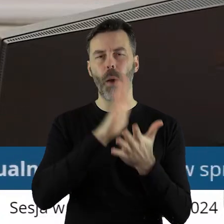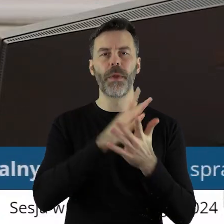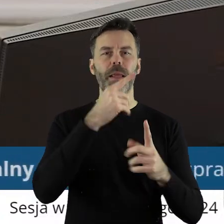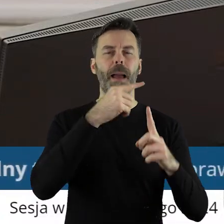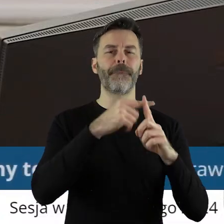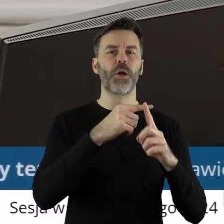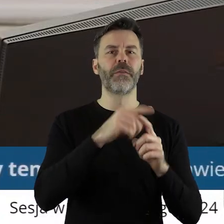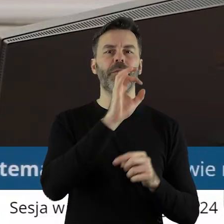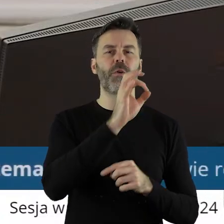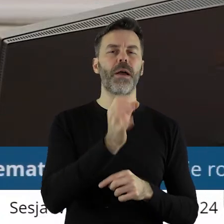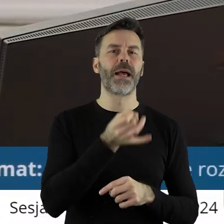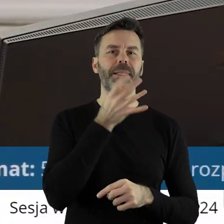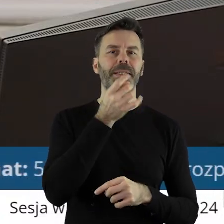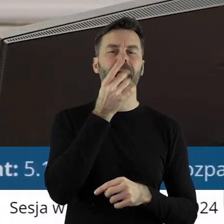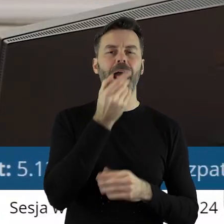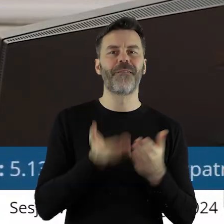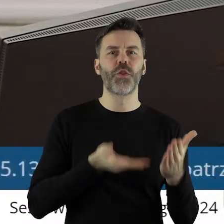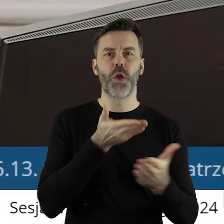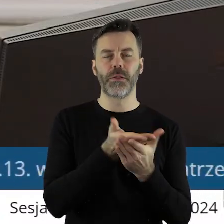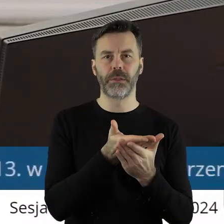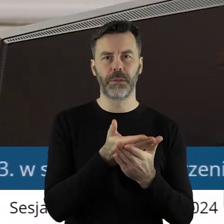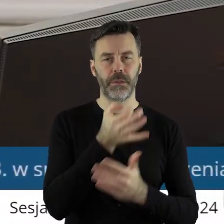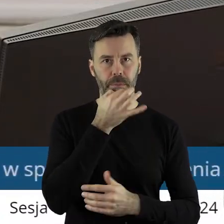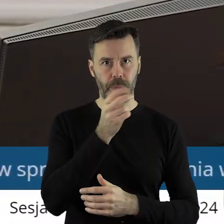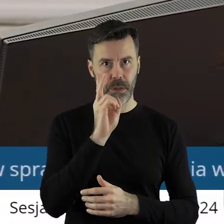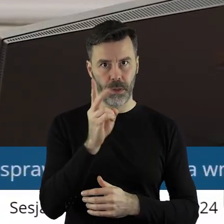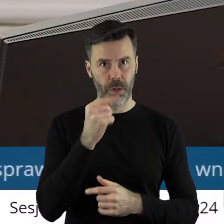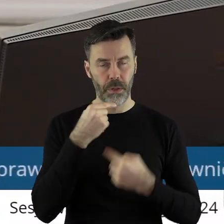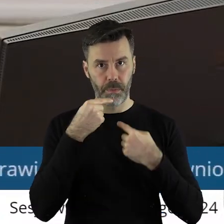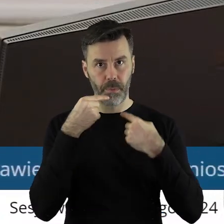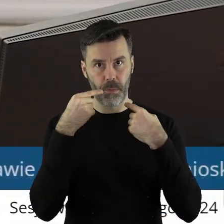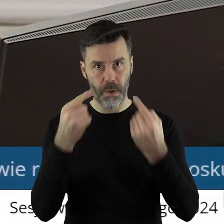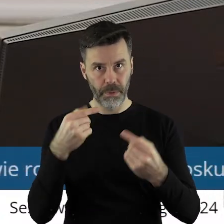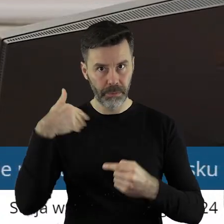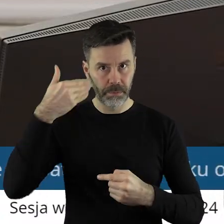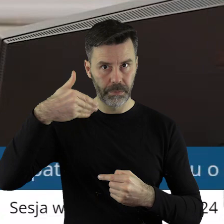przez Komisję Skarg, Wniosków i Petycji. Czy ktoś z państwa radnych chciałby zabrać głos